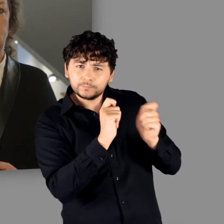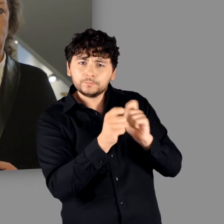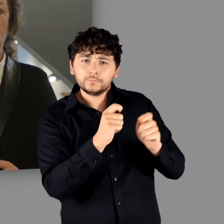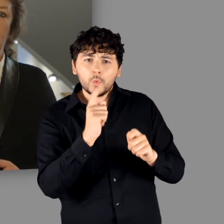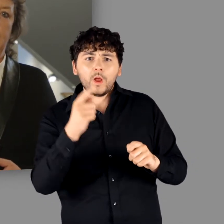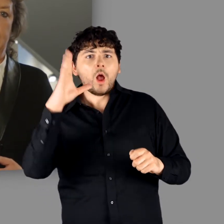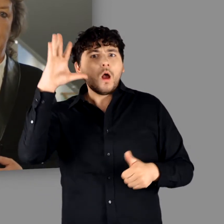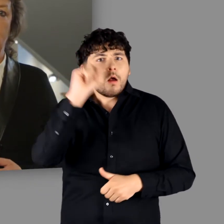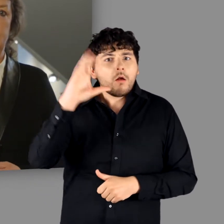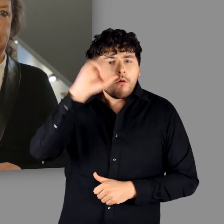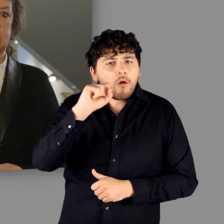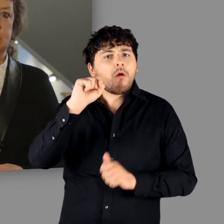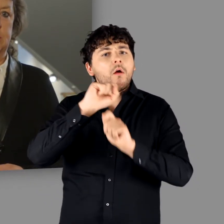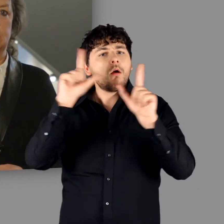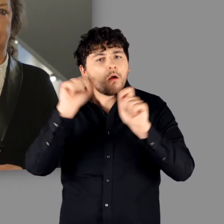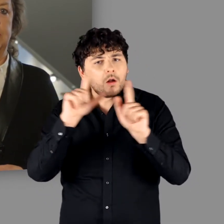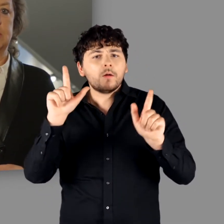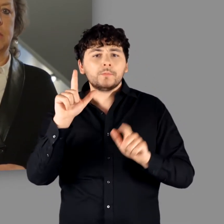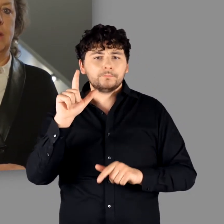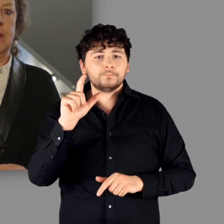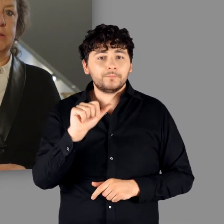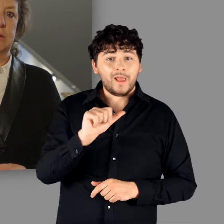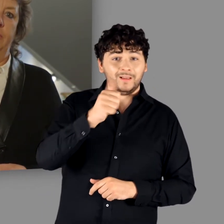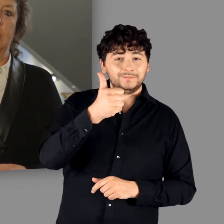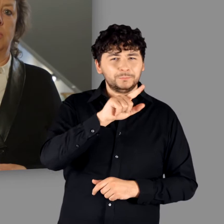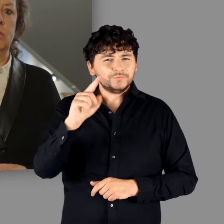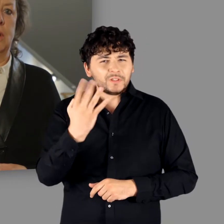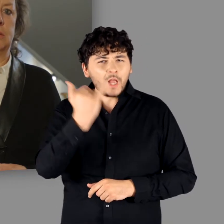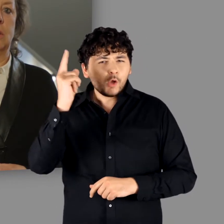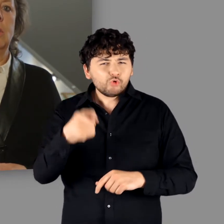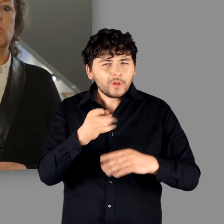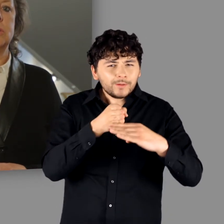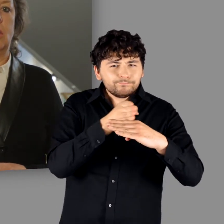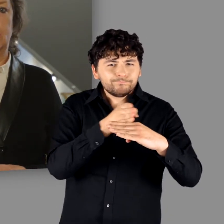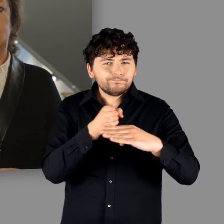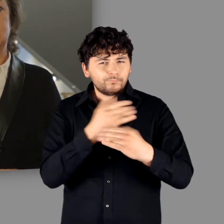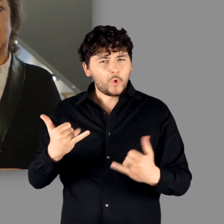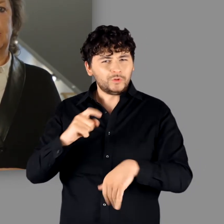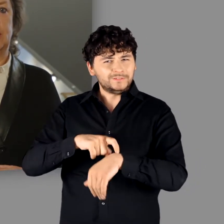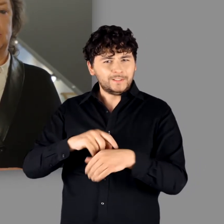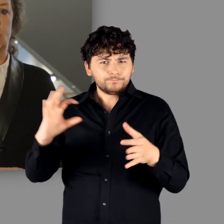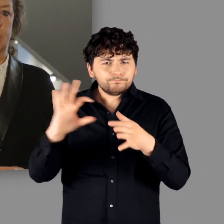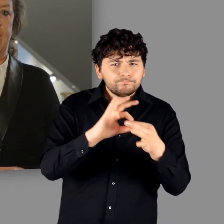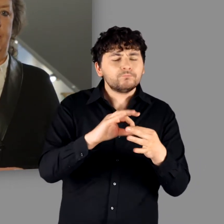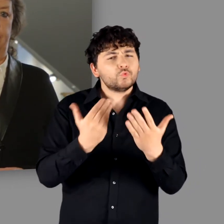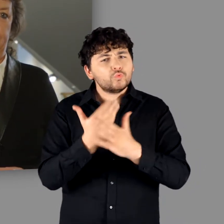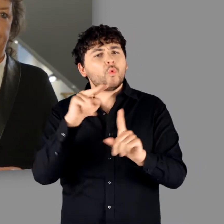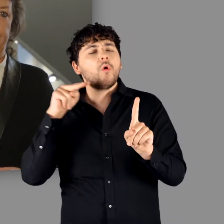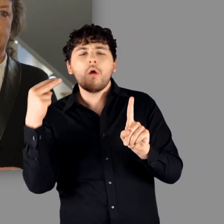und die ein neues Licht auf diese ersten 4 Jahrhunderte unserer heutigen Zeitrechnung werfen!